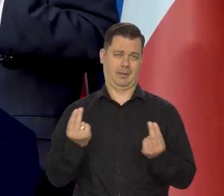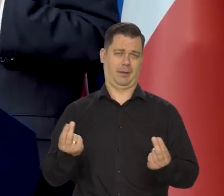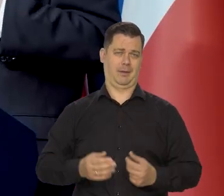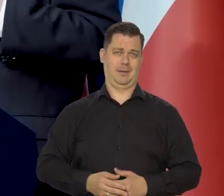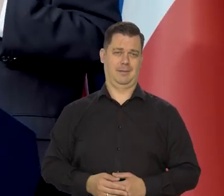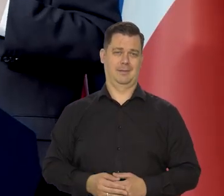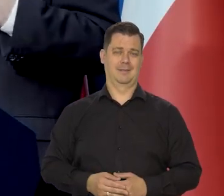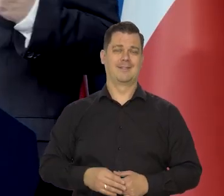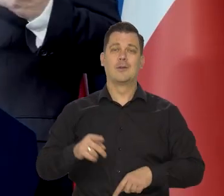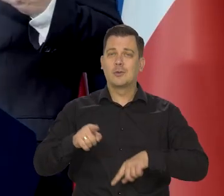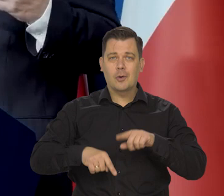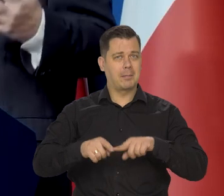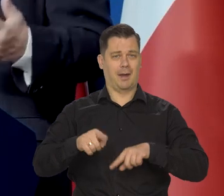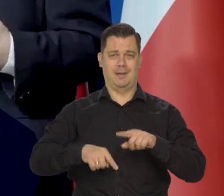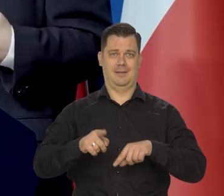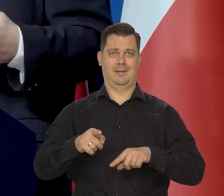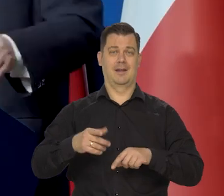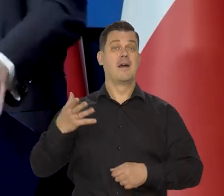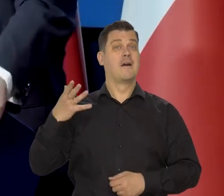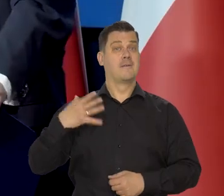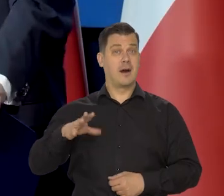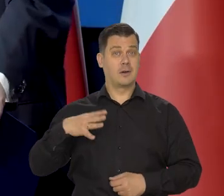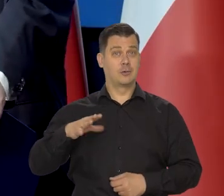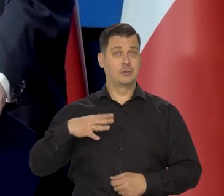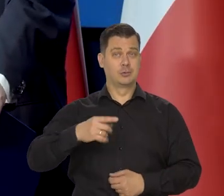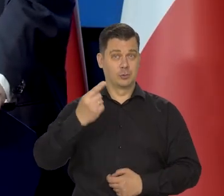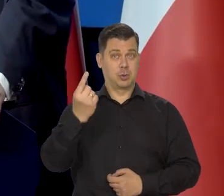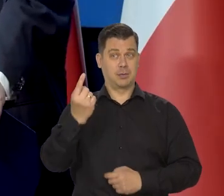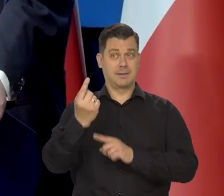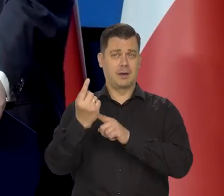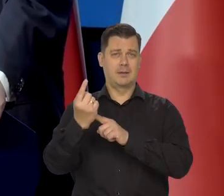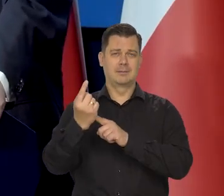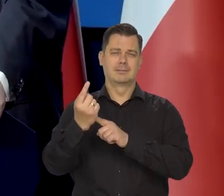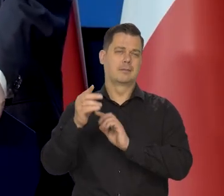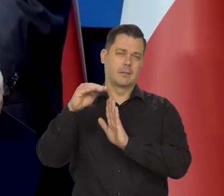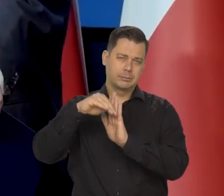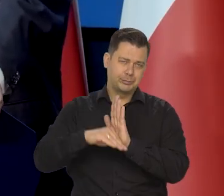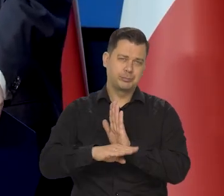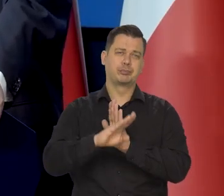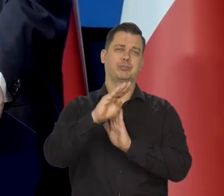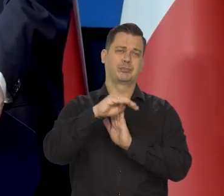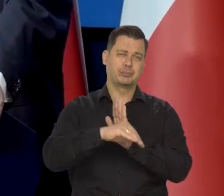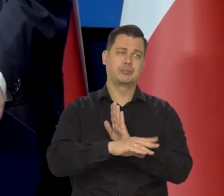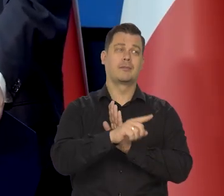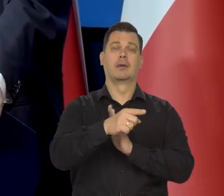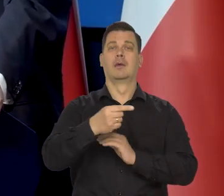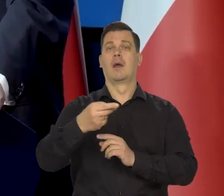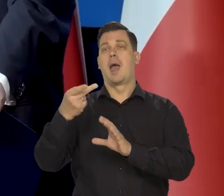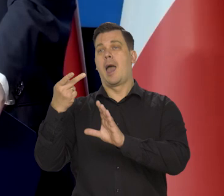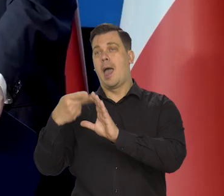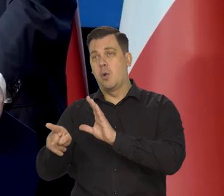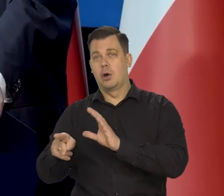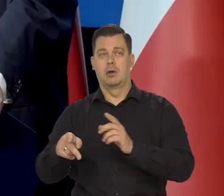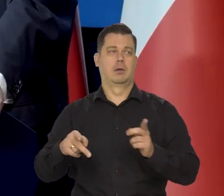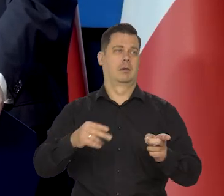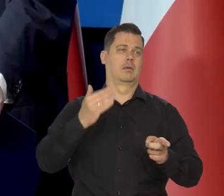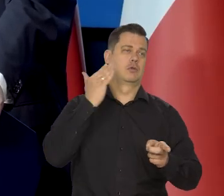Kurs złotego jest w pewnym generalnym trendzie wyznaczonym przez kurs euro wobec dolara przede wszystkim.